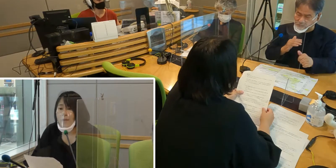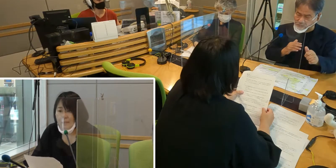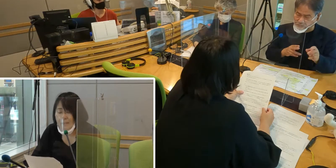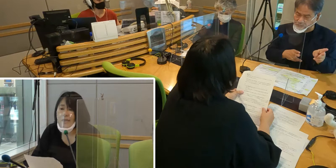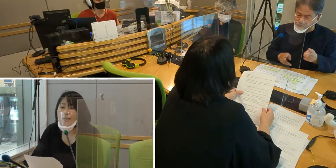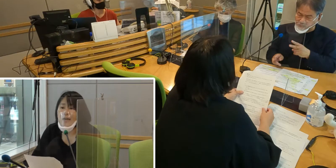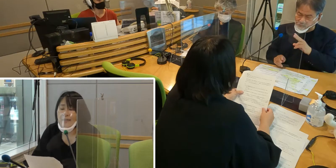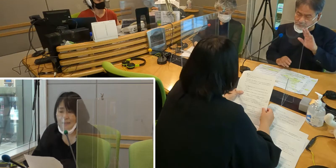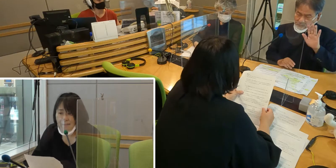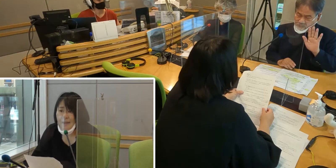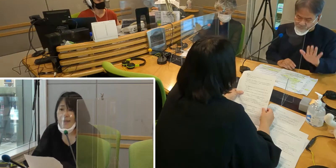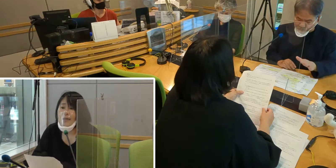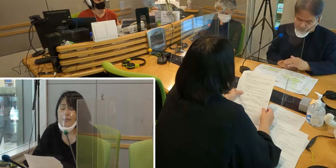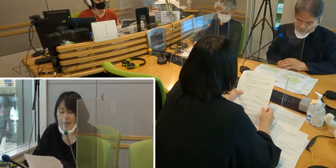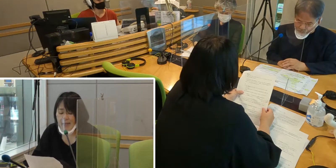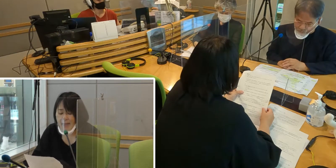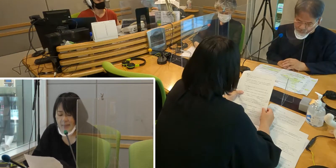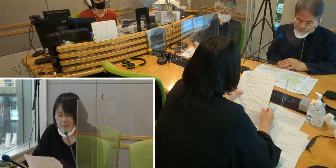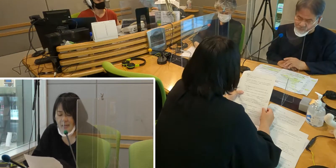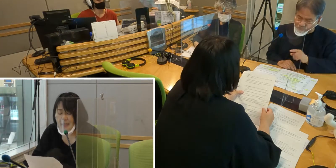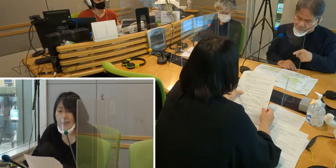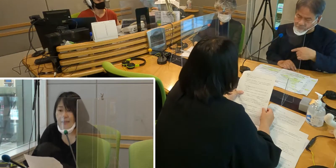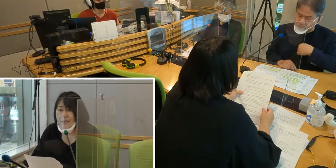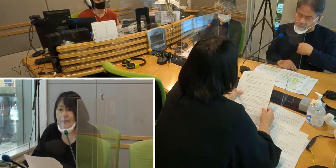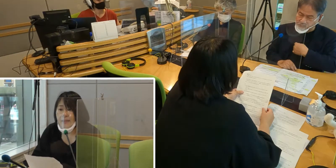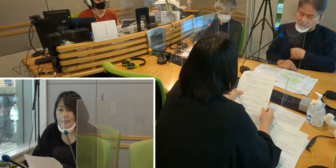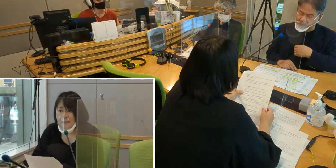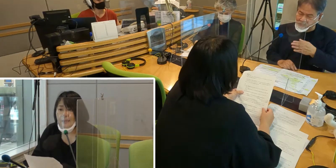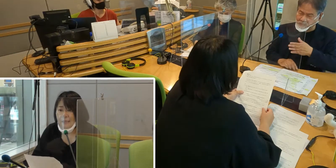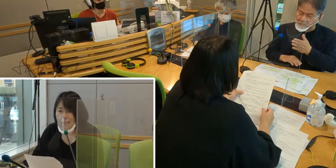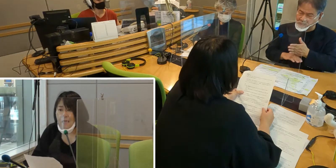通訳がいなくて大変でした。